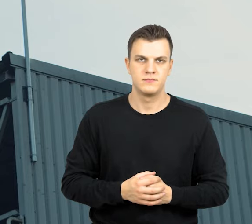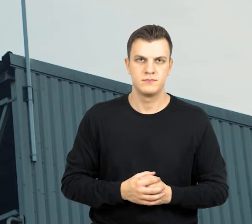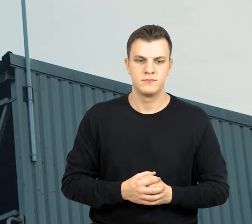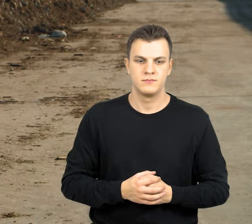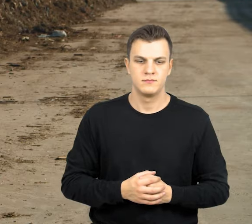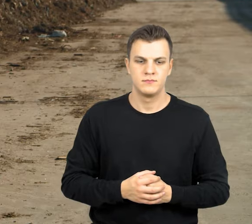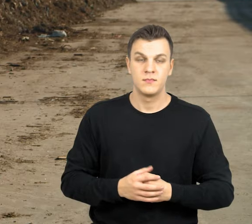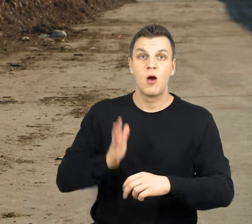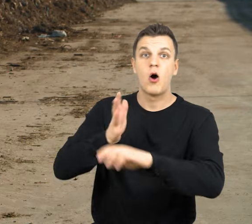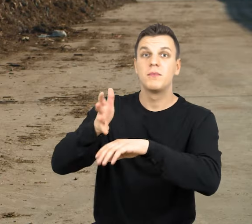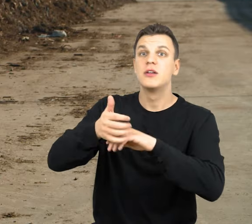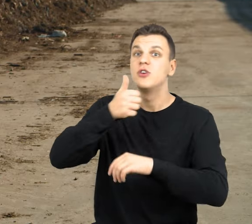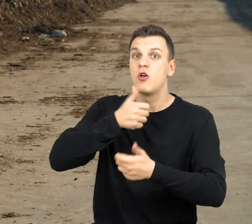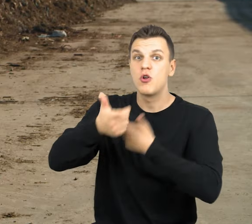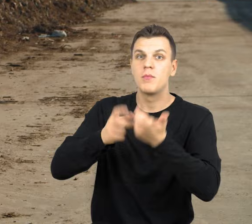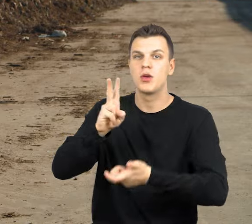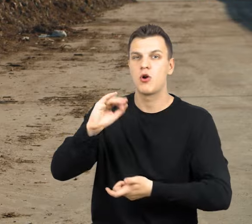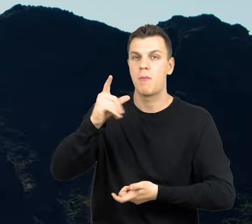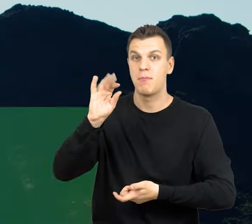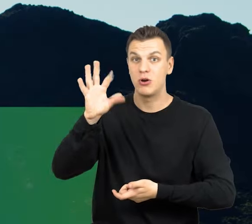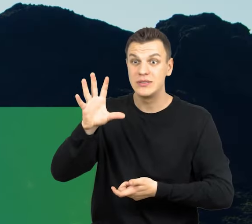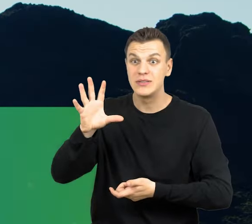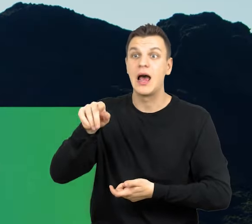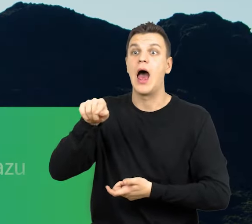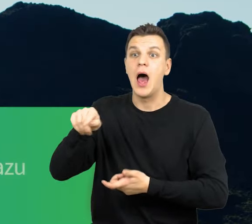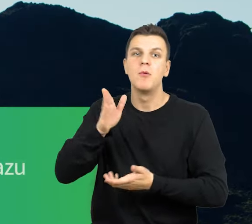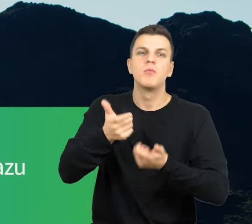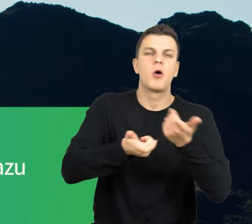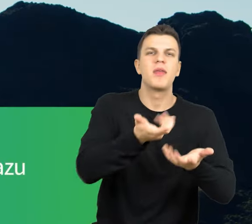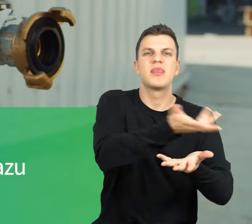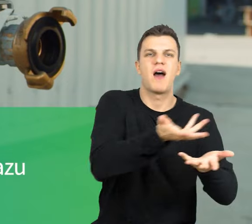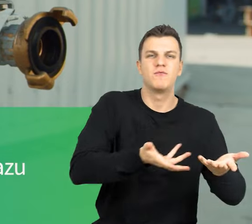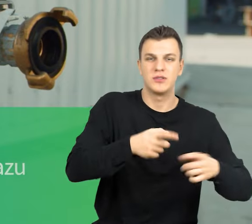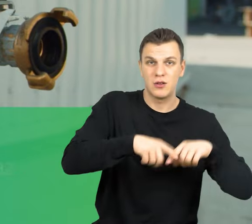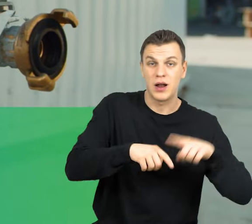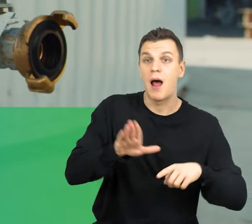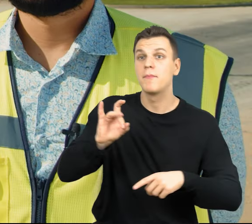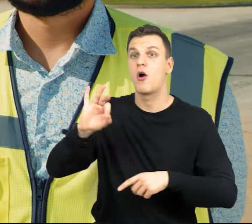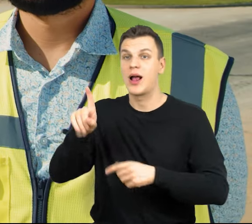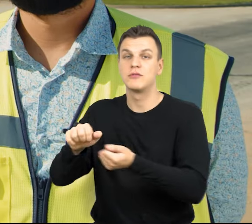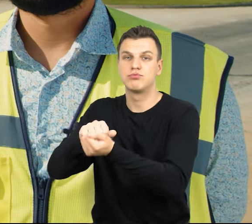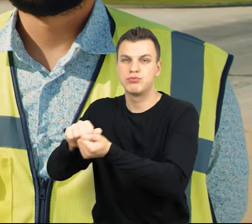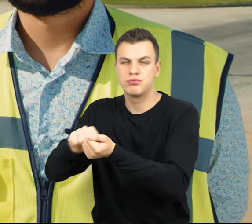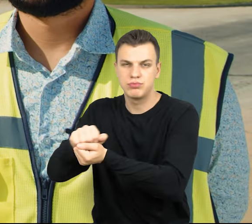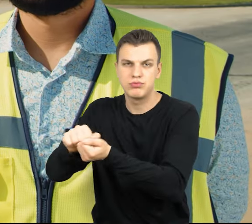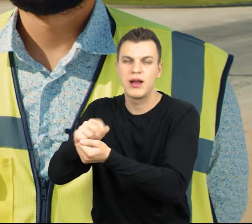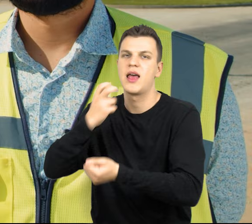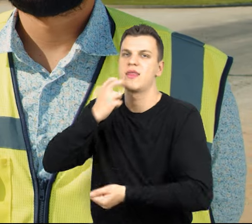Z odpadów zielonych powstaje kompost, z którego my produkujemy nawóz naturalny, a z biogazu, z komór fermentacji wyprodukujemy energię elektryczną